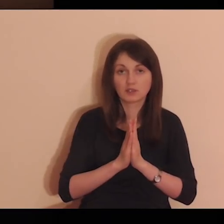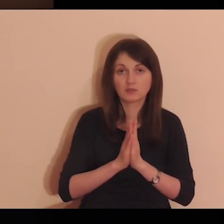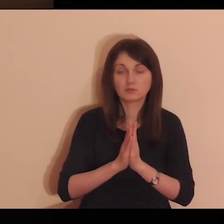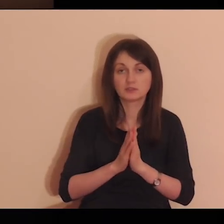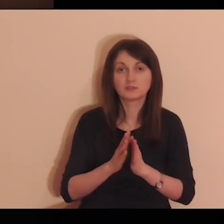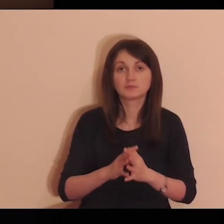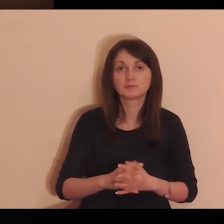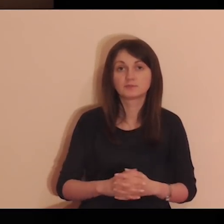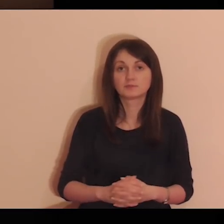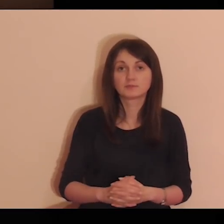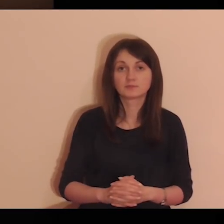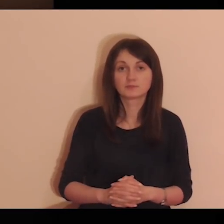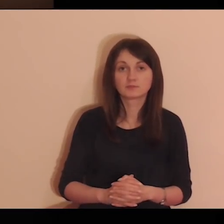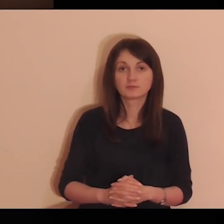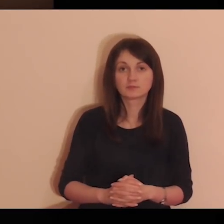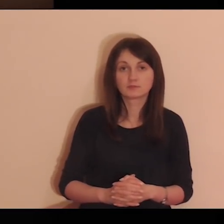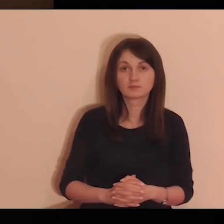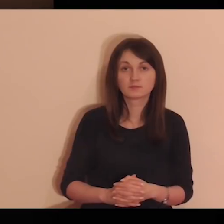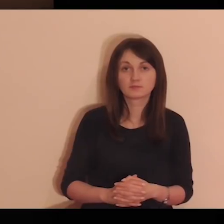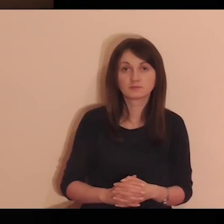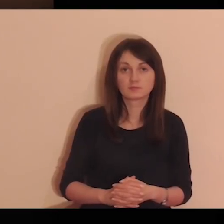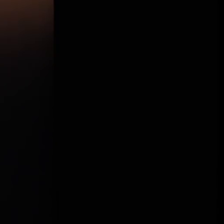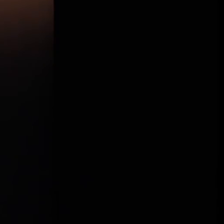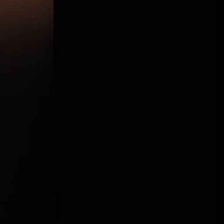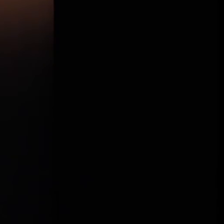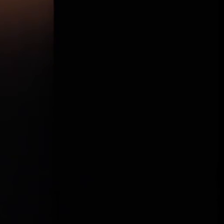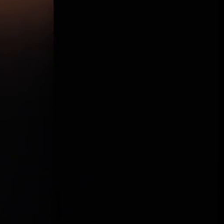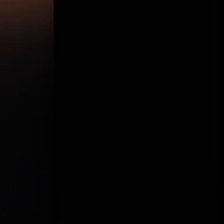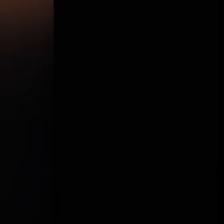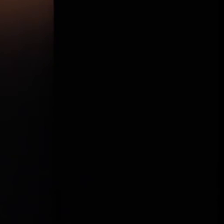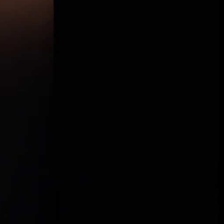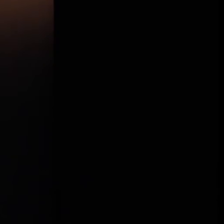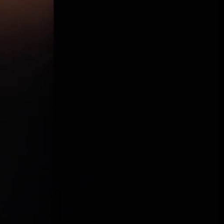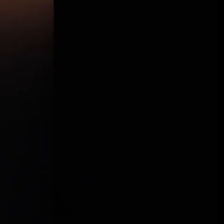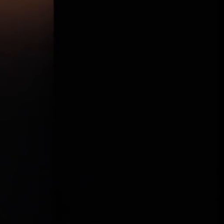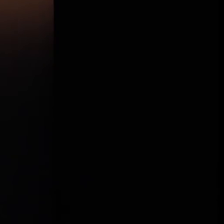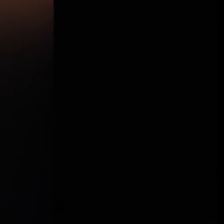W imię Ojca i Syna, i Ducha Świętego. Amen.